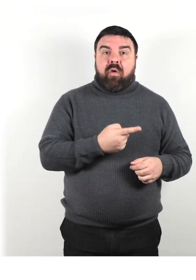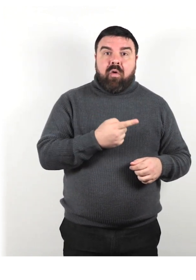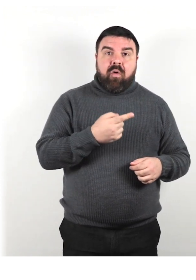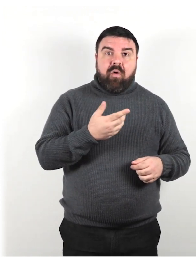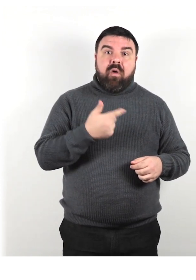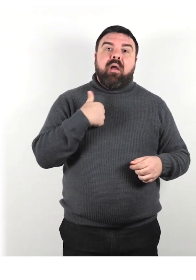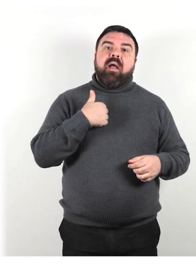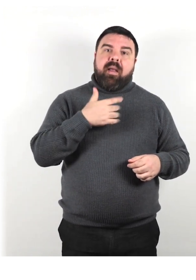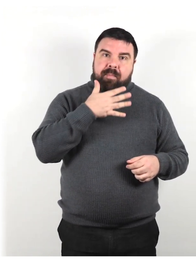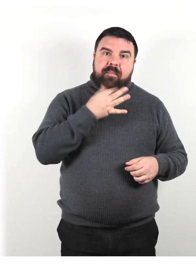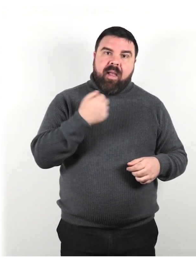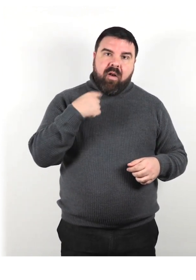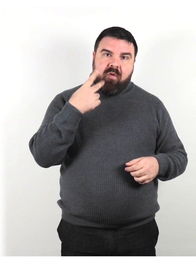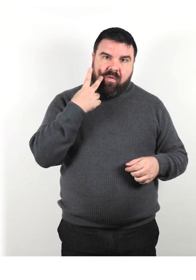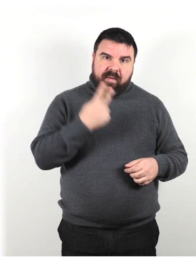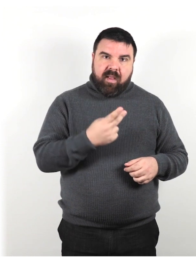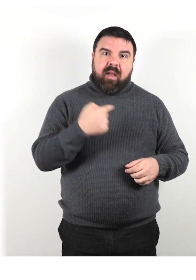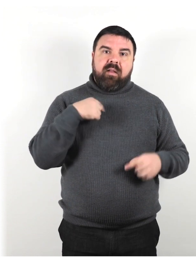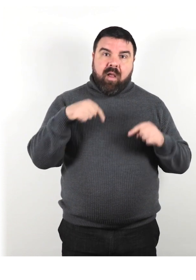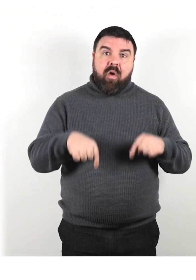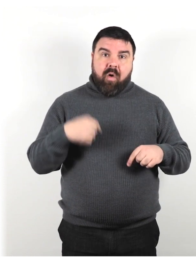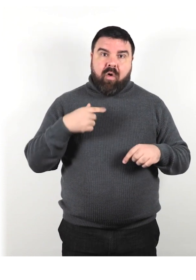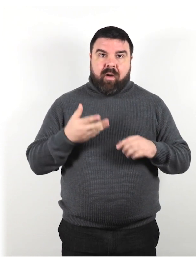"È stato bello vederti. Adesso devo andarmene"